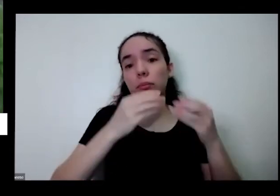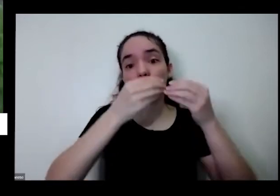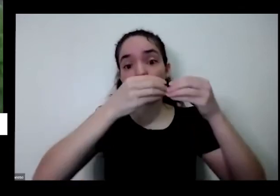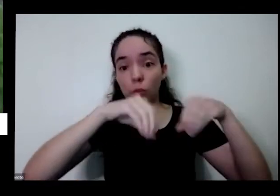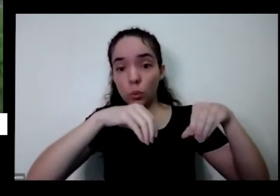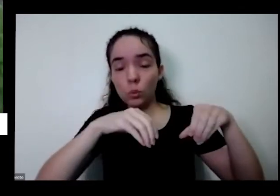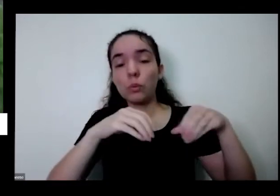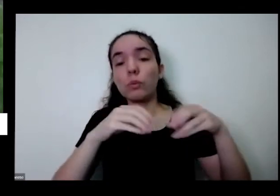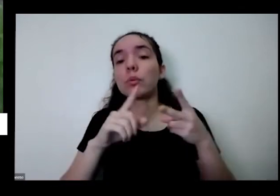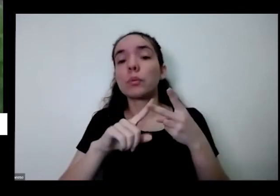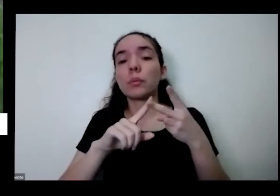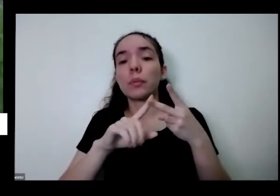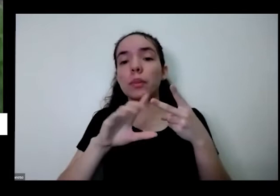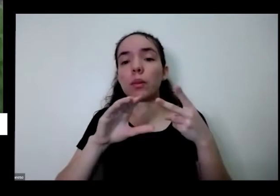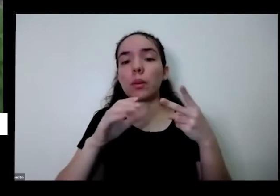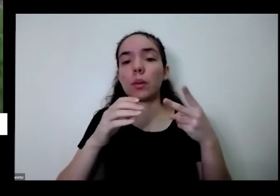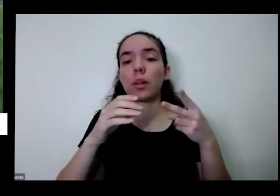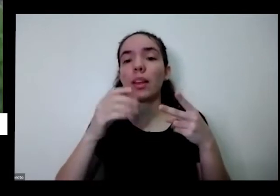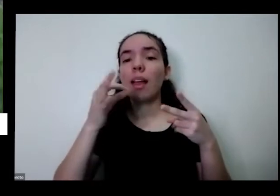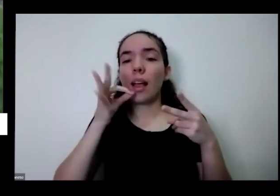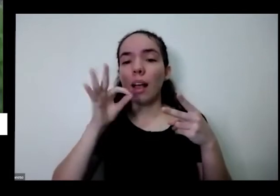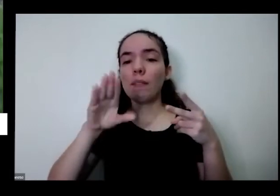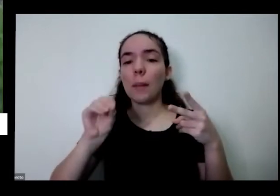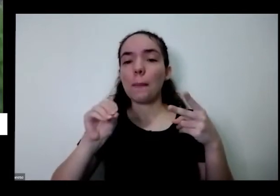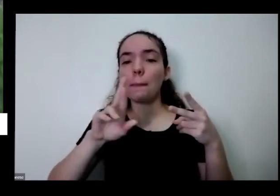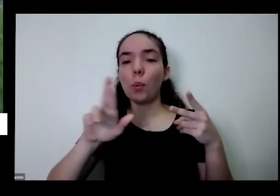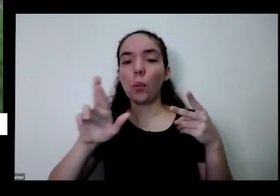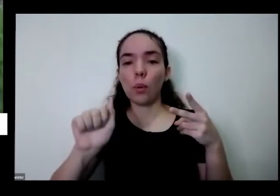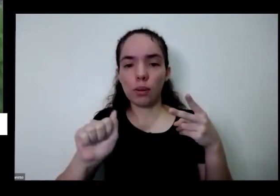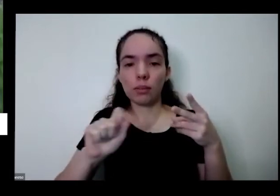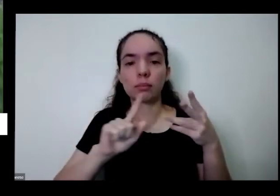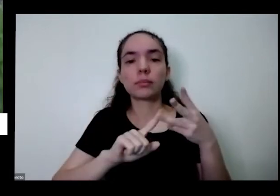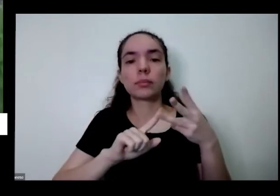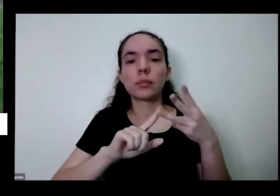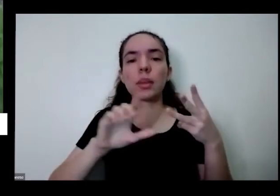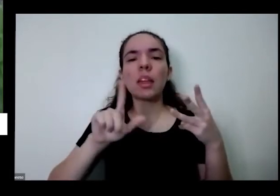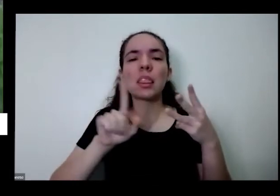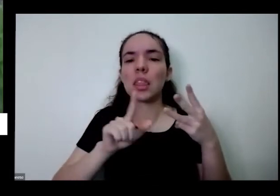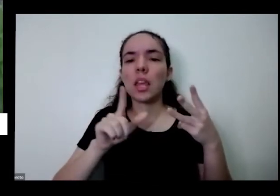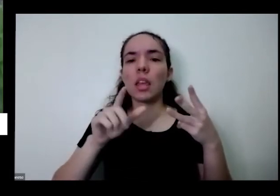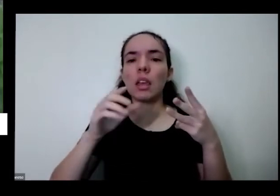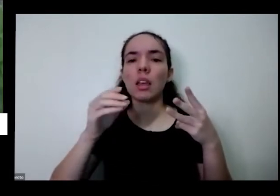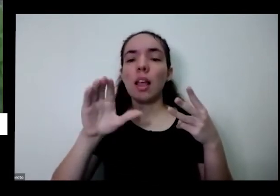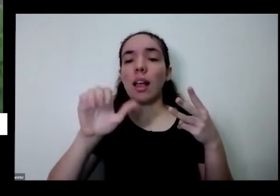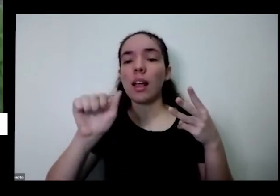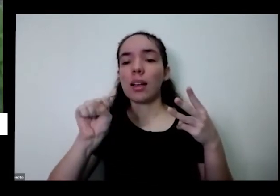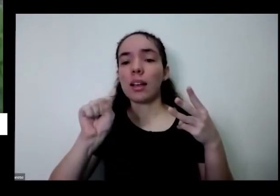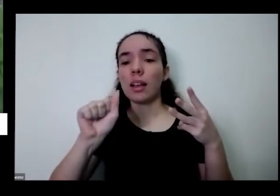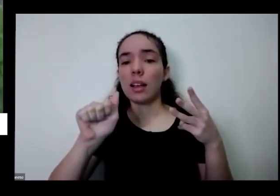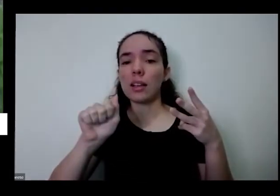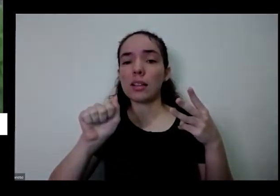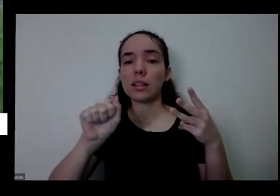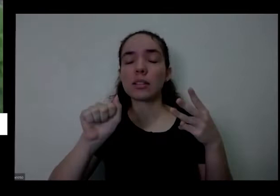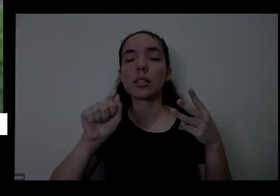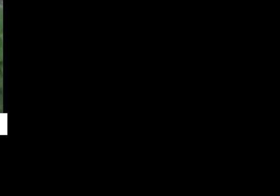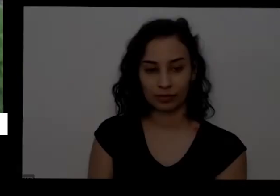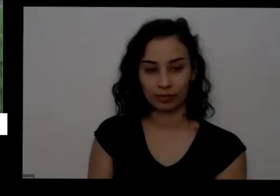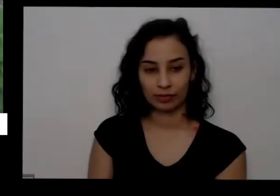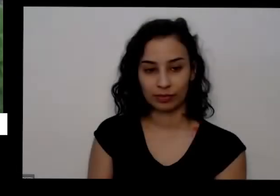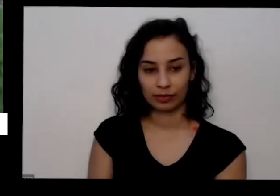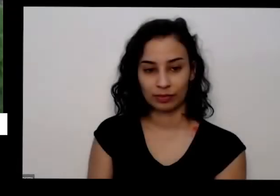de café que tem tem casca de frutas então lá tem um vídeo esse nome direitinho Qual é o processo e